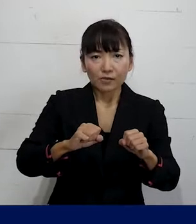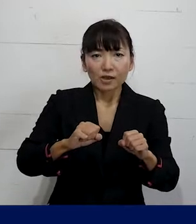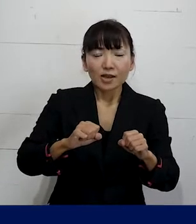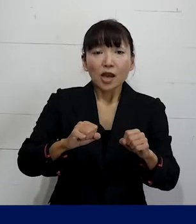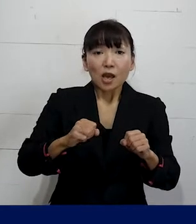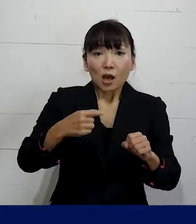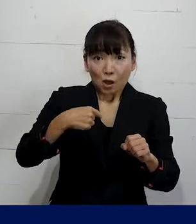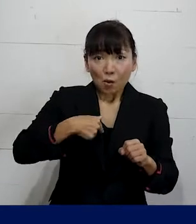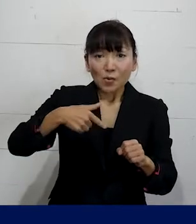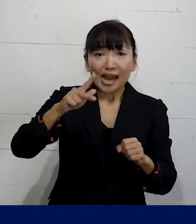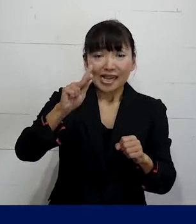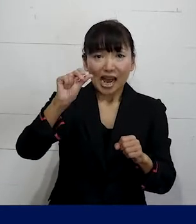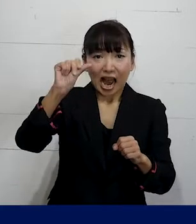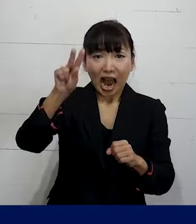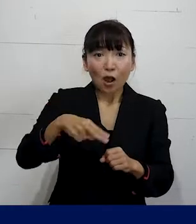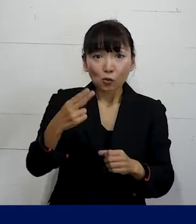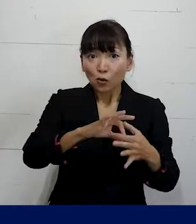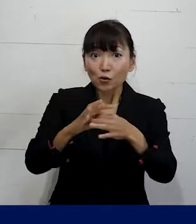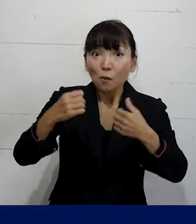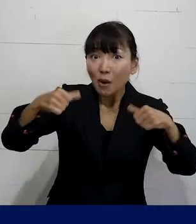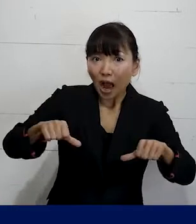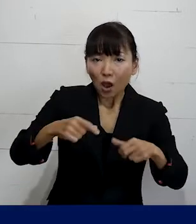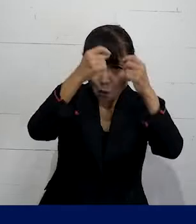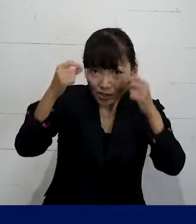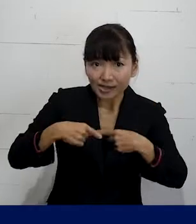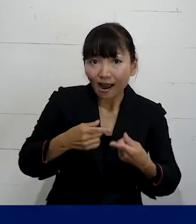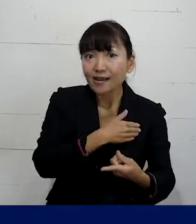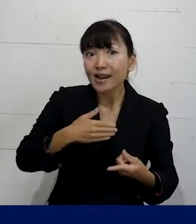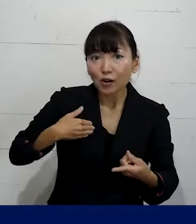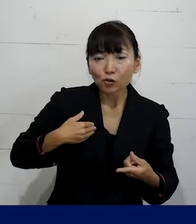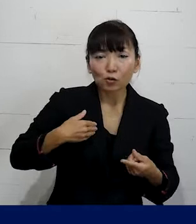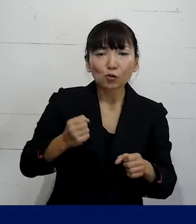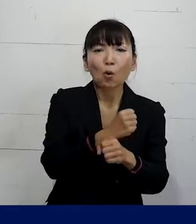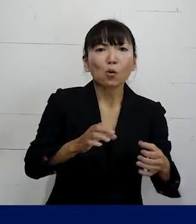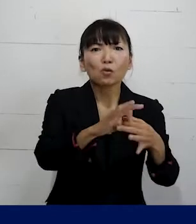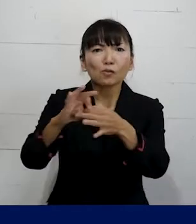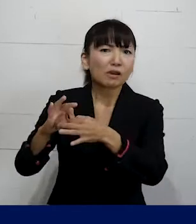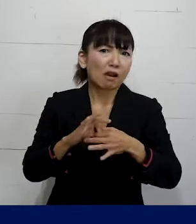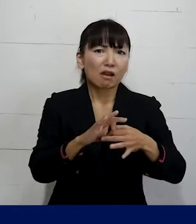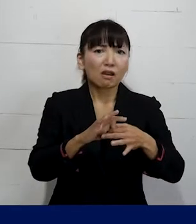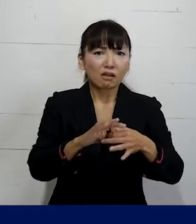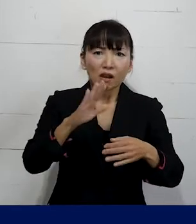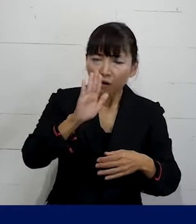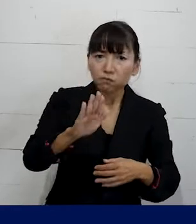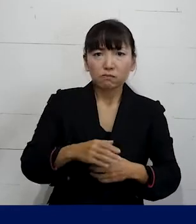私たちプレカリアートユニオンのような 個人加盟の労働組合というものもあります